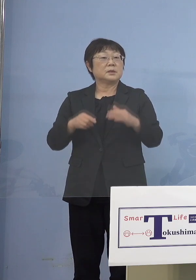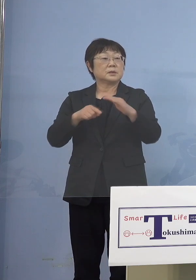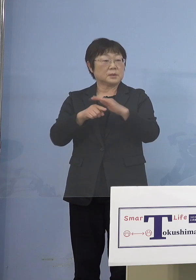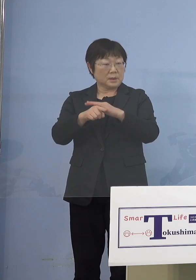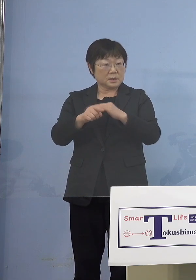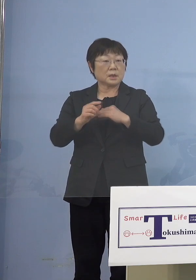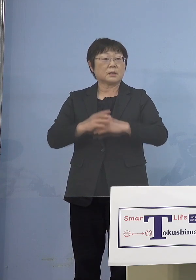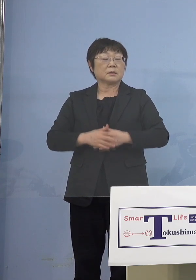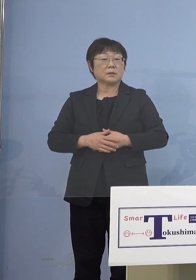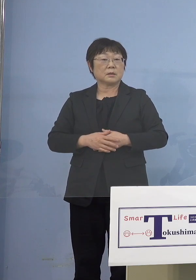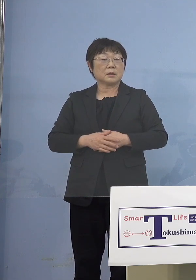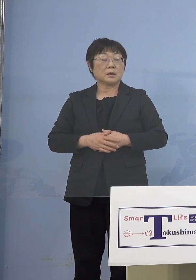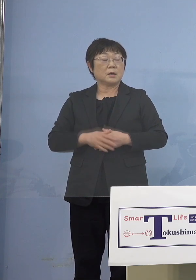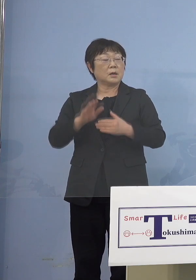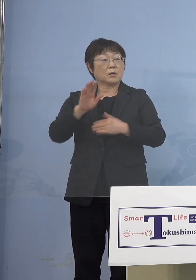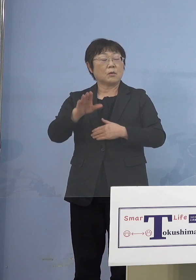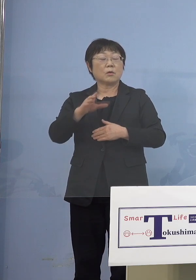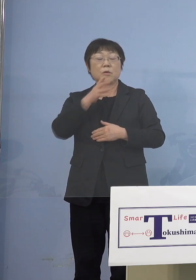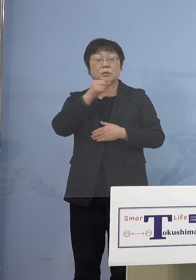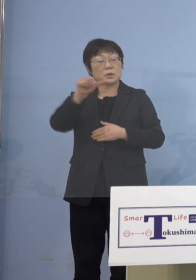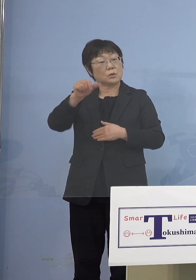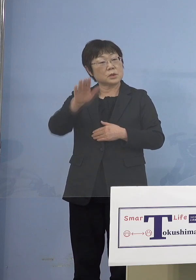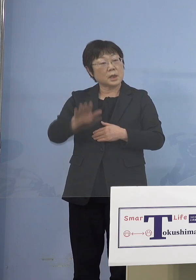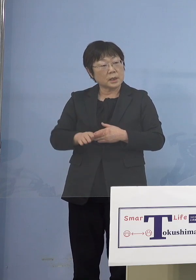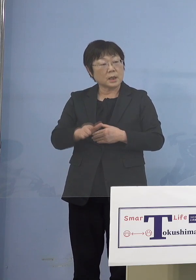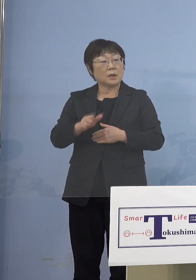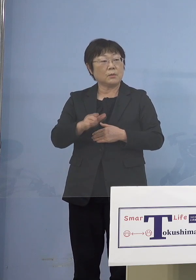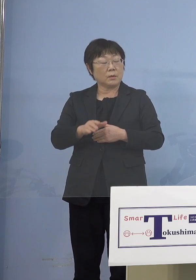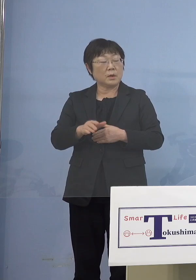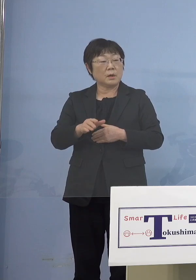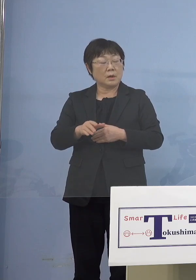今後5歳以上の子どもさんたち ワクチン打てるんですよね